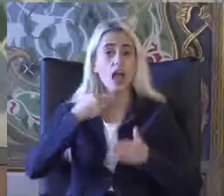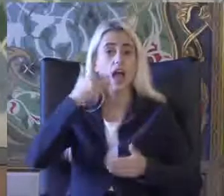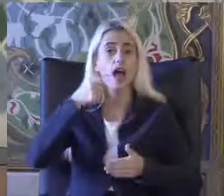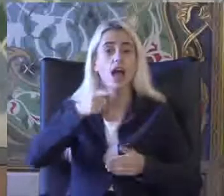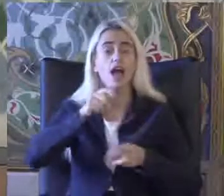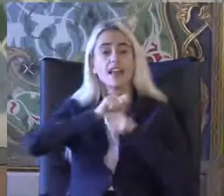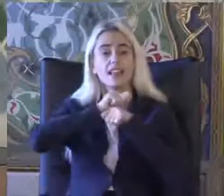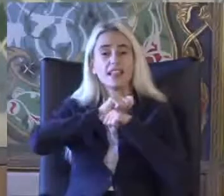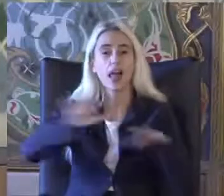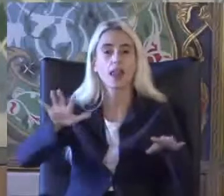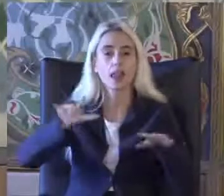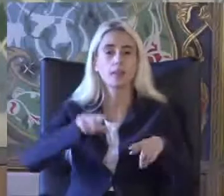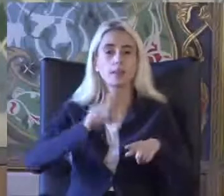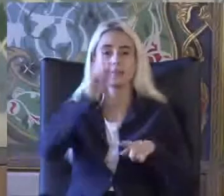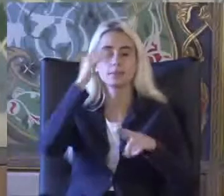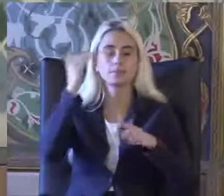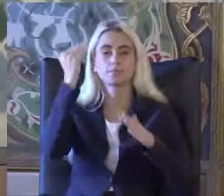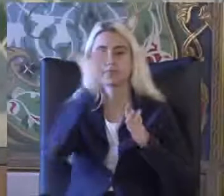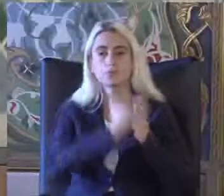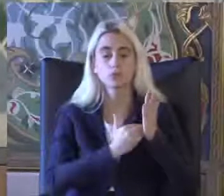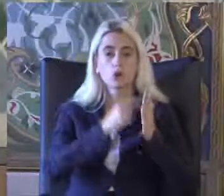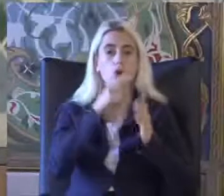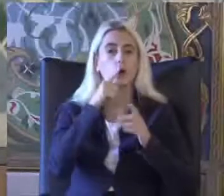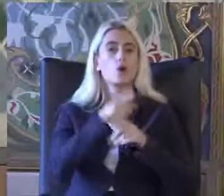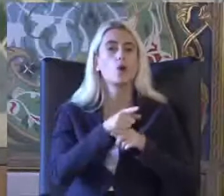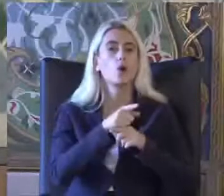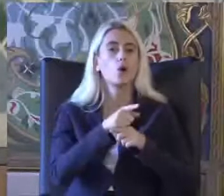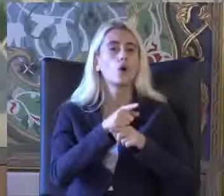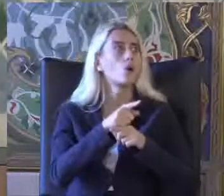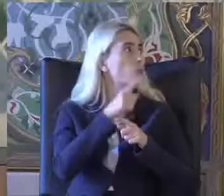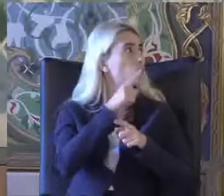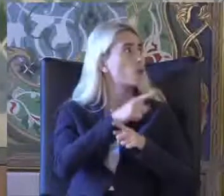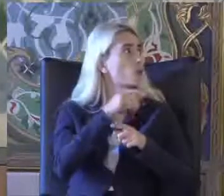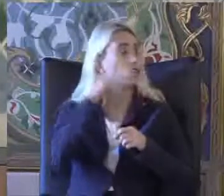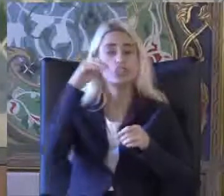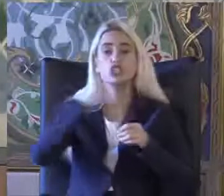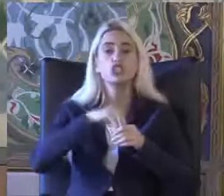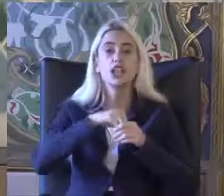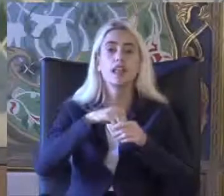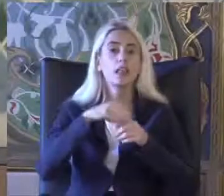Bir bülten Bütün bu bilgileri ayrıntılı olarak Dökümante etmektedir